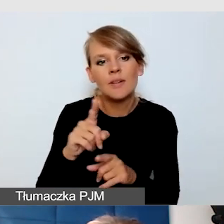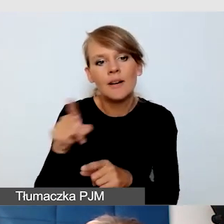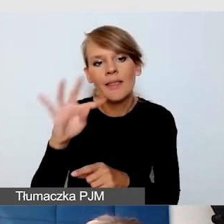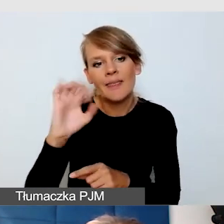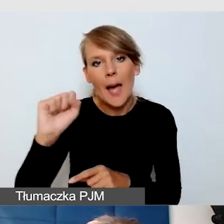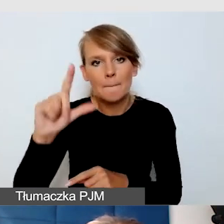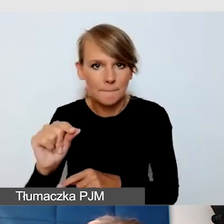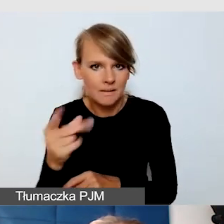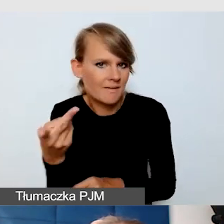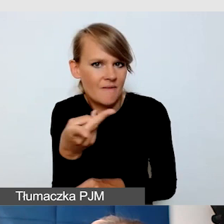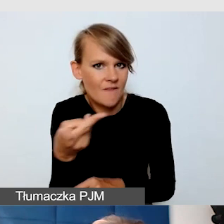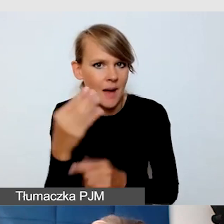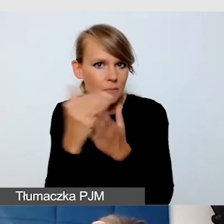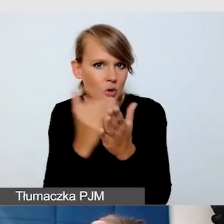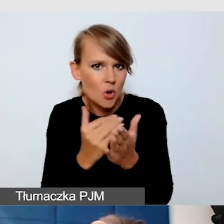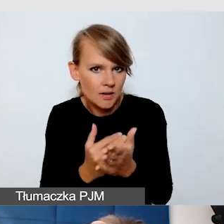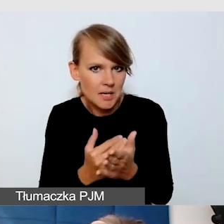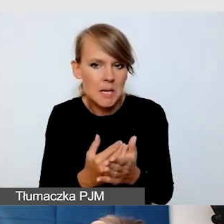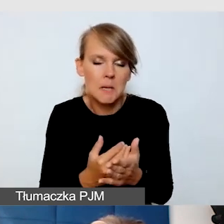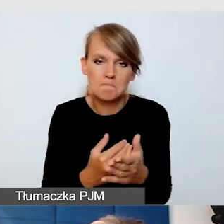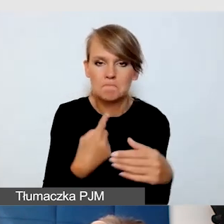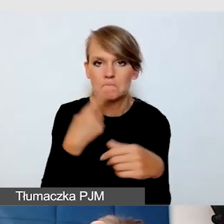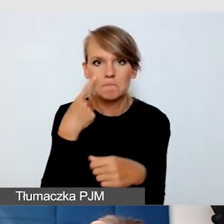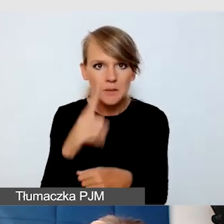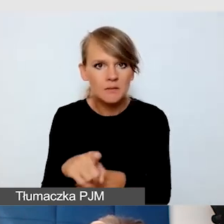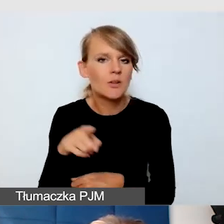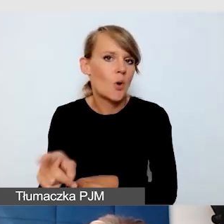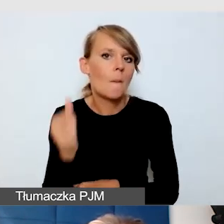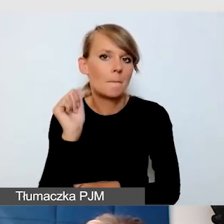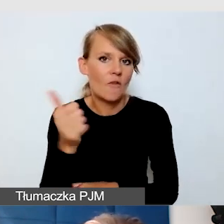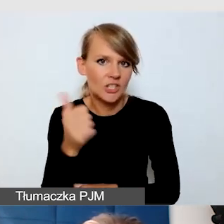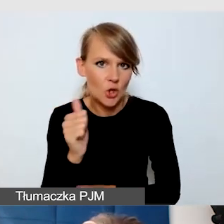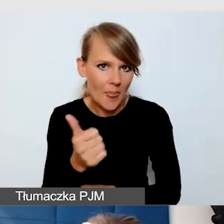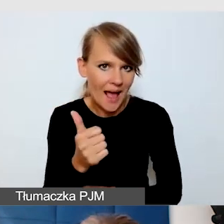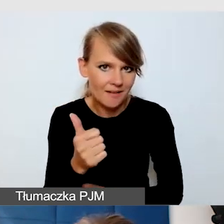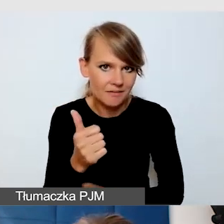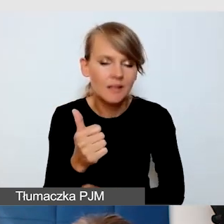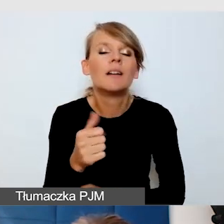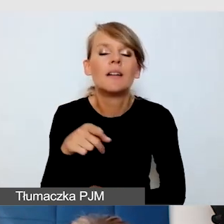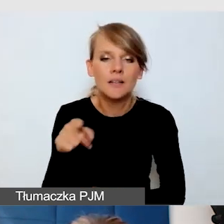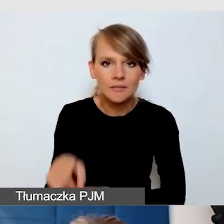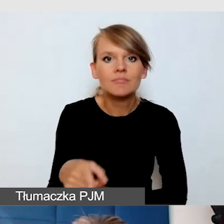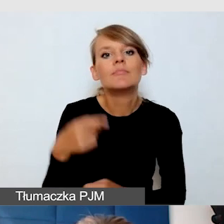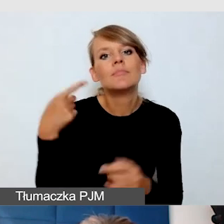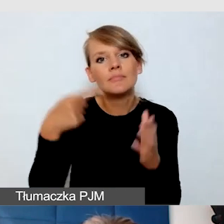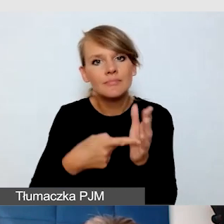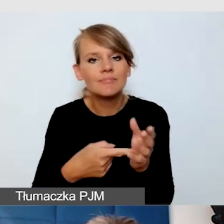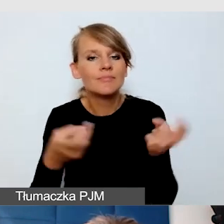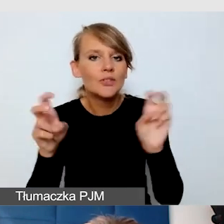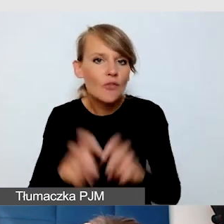które profesjonalnie zostały skomponowane do tworzenia i emisji napisów na żywo.